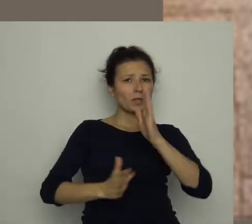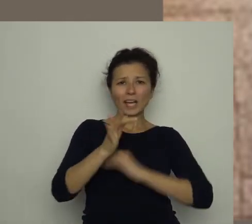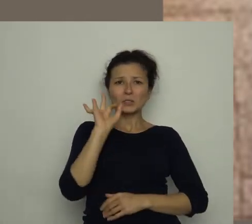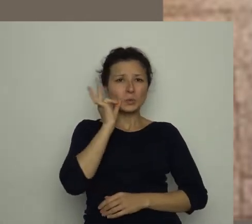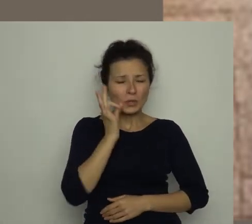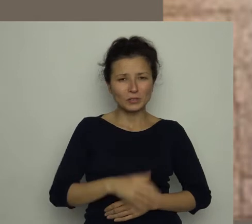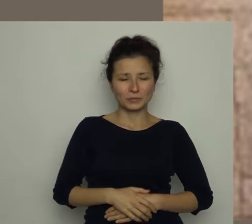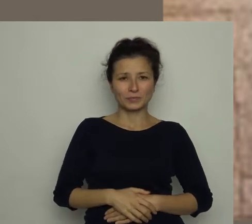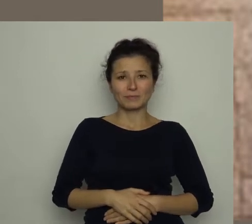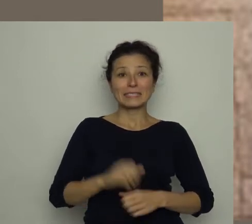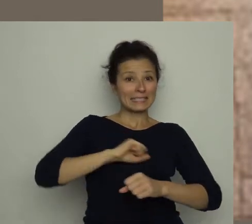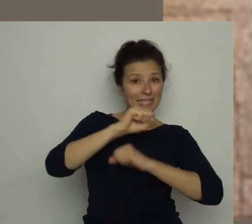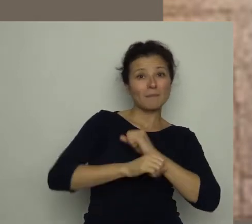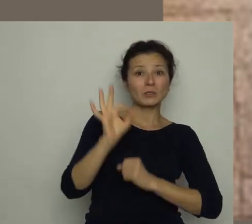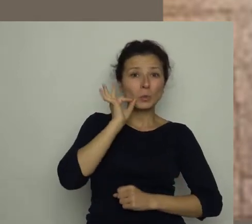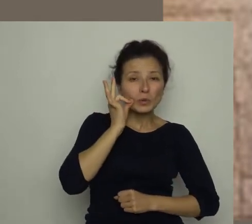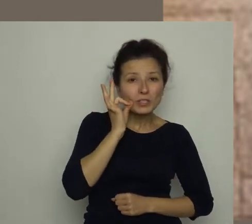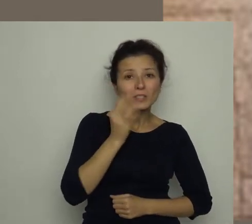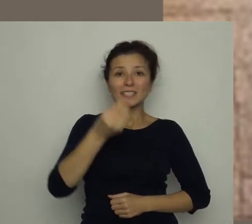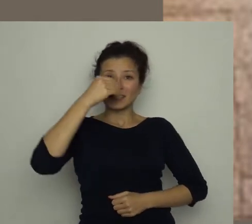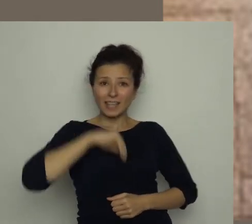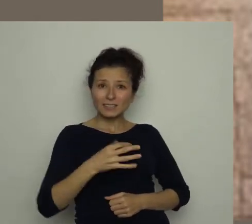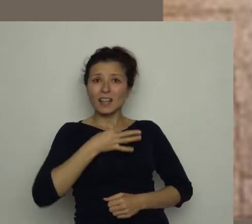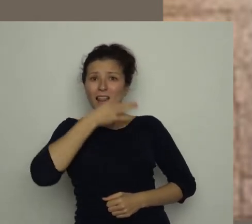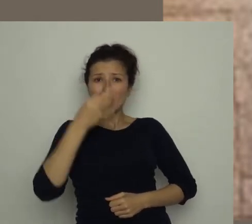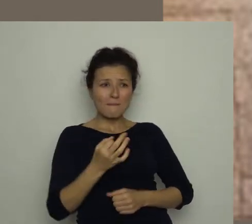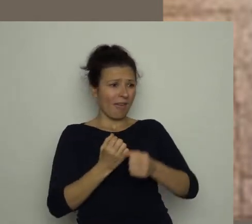Zamiast nich, zjedzcie lepiej mała warzywna przekąskę!